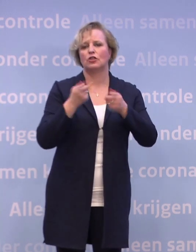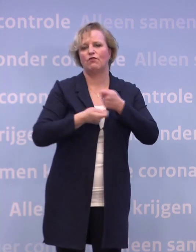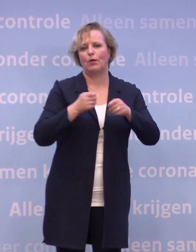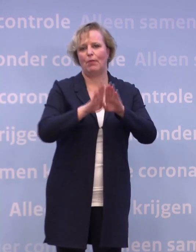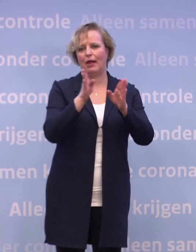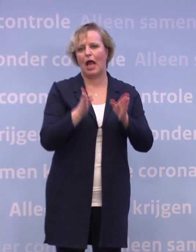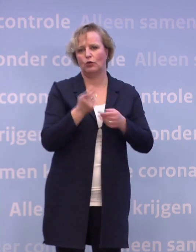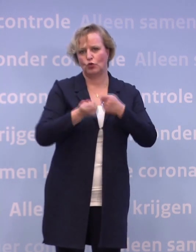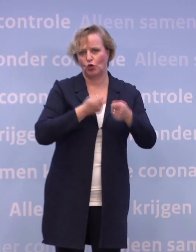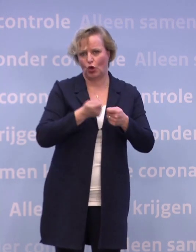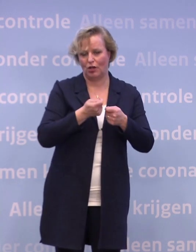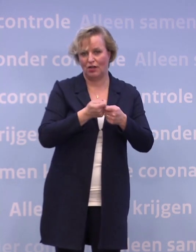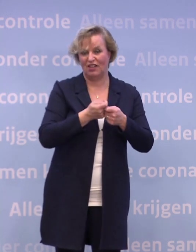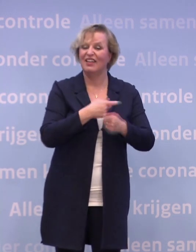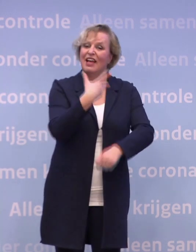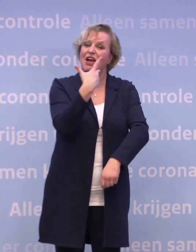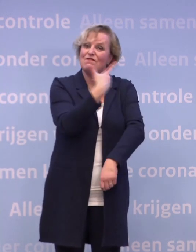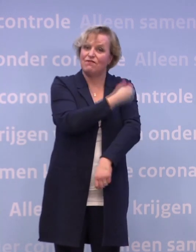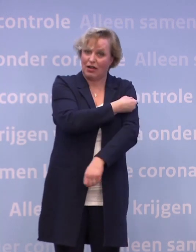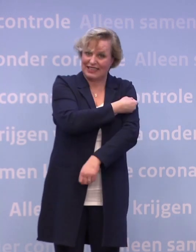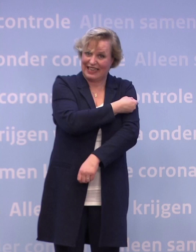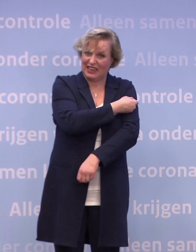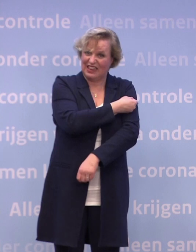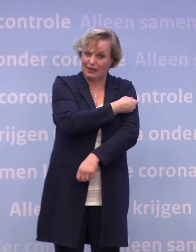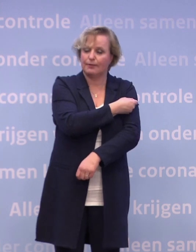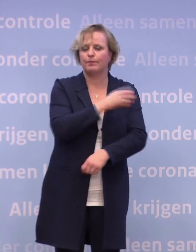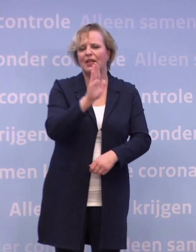...omdat dat vaccin, want dat is een ander nadeel van dit vaccin...